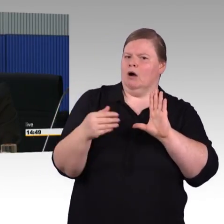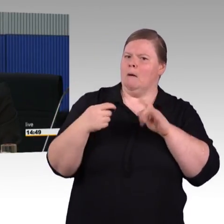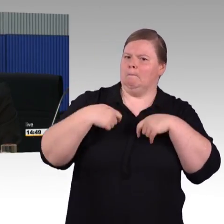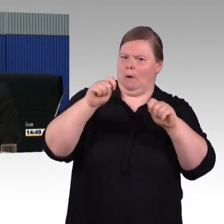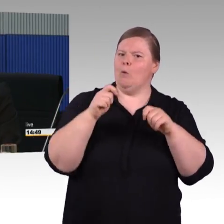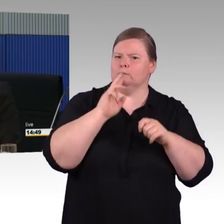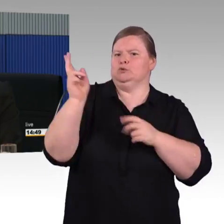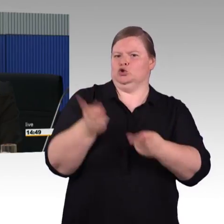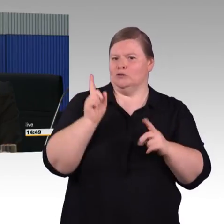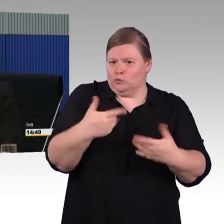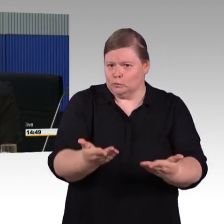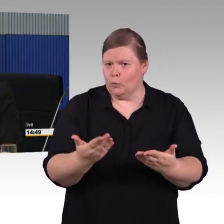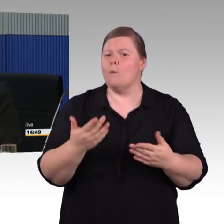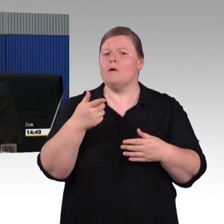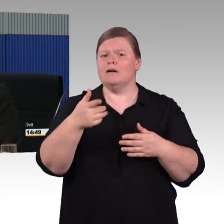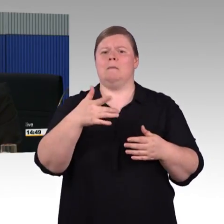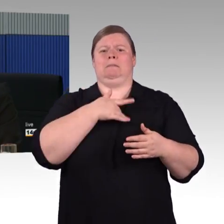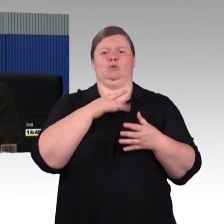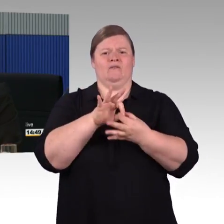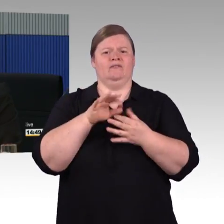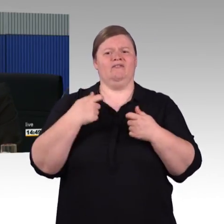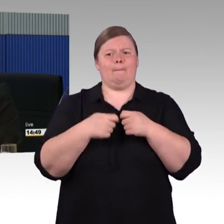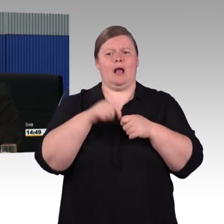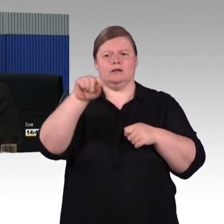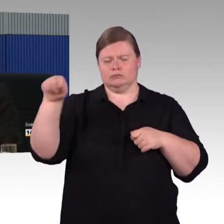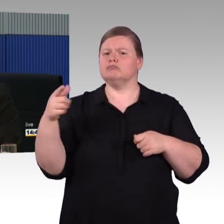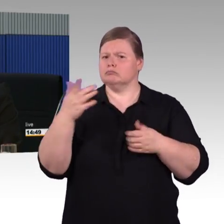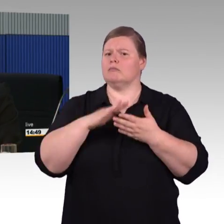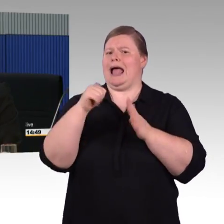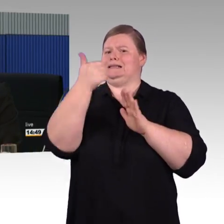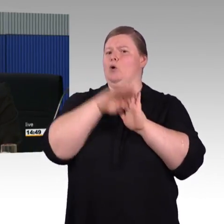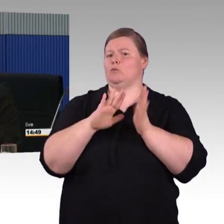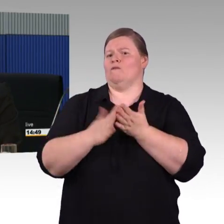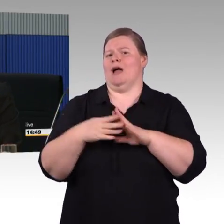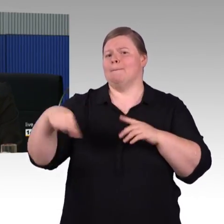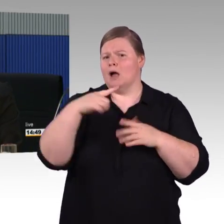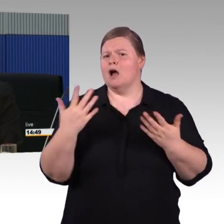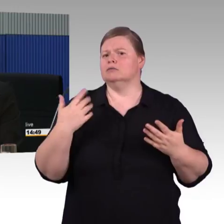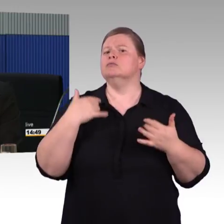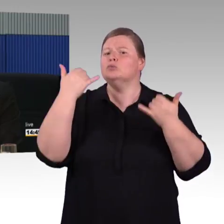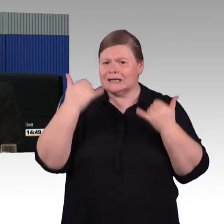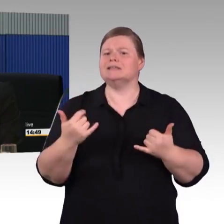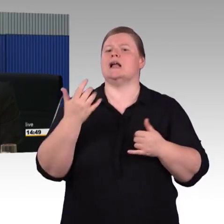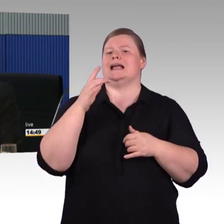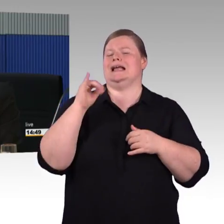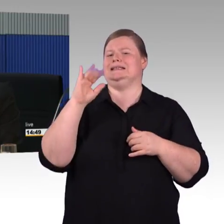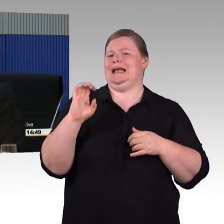Das war bis dato die Grundlage, die Verpflichtung war im ersten Programm. Im vierten Programm hätten wir die Möglichkeit,